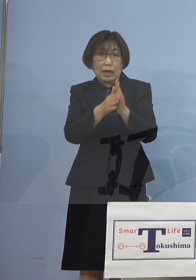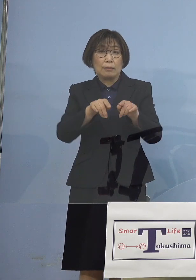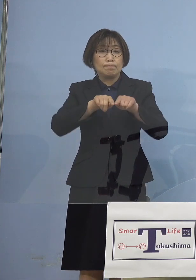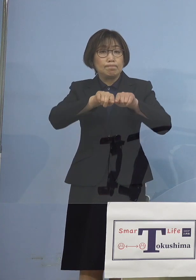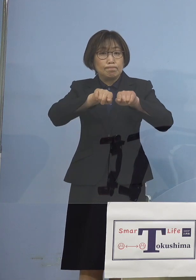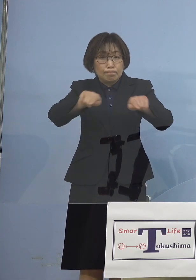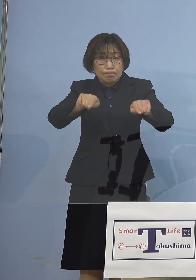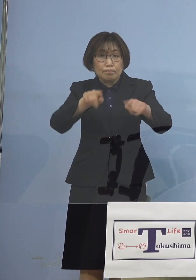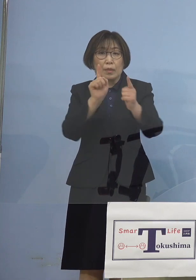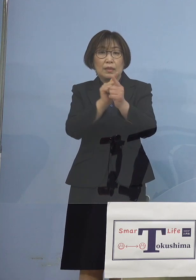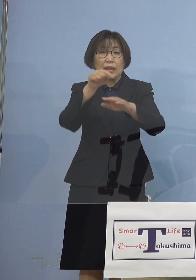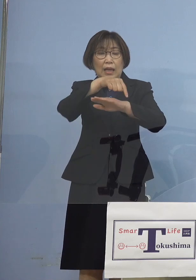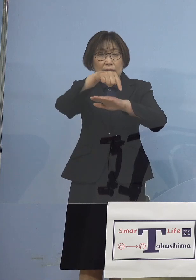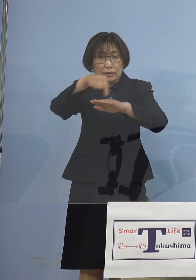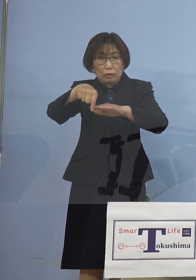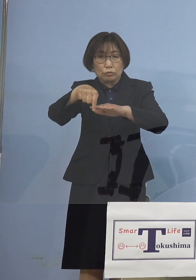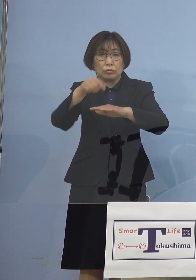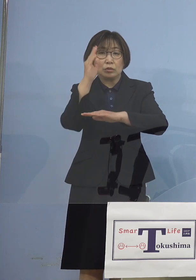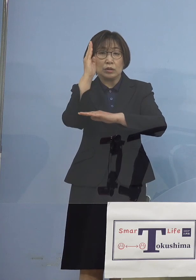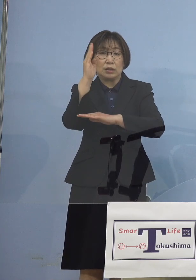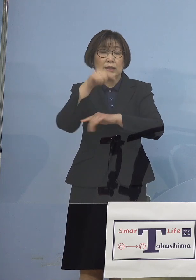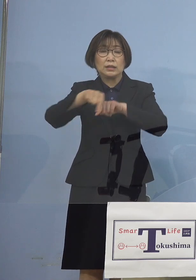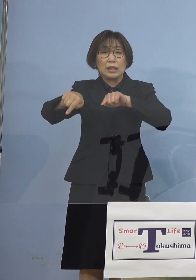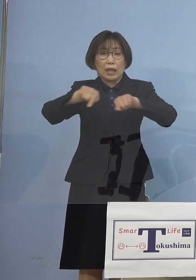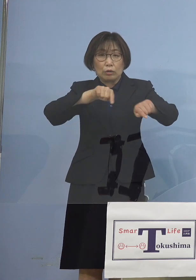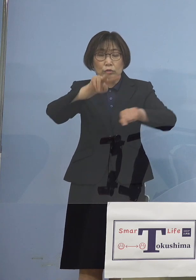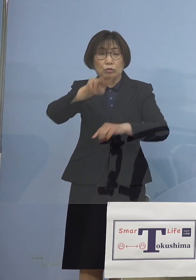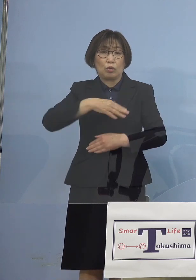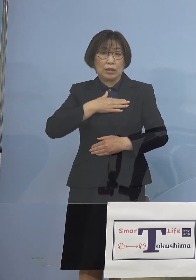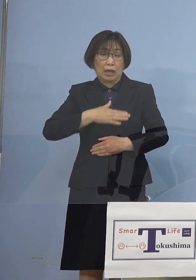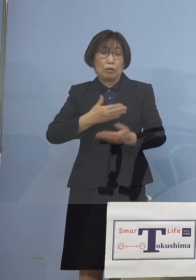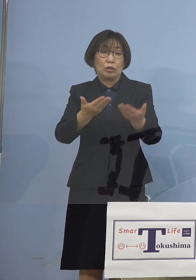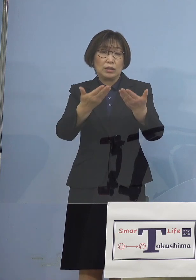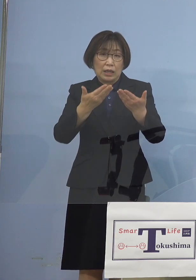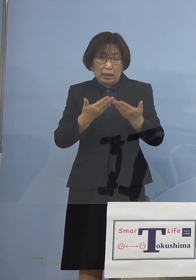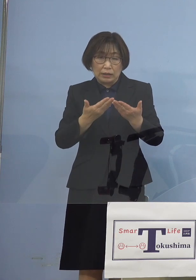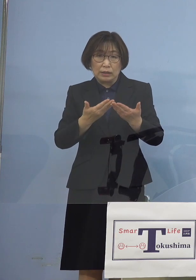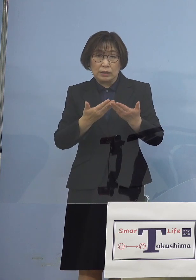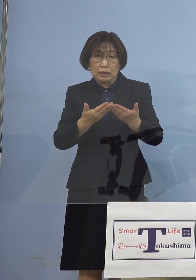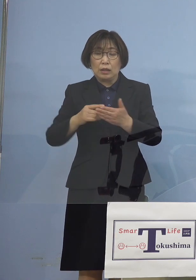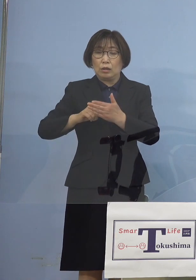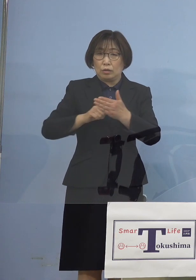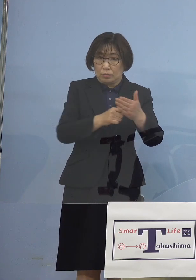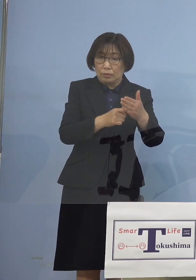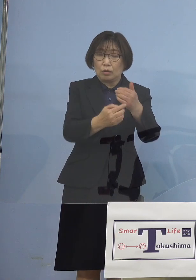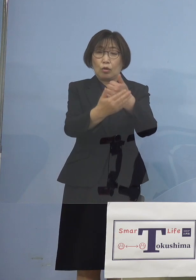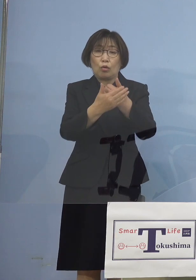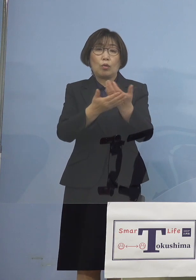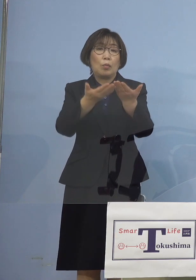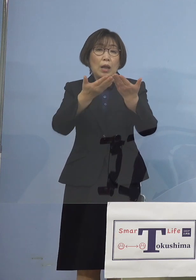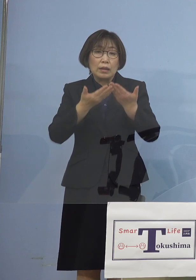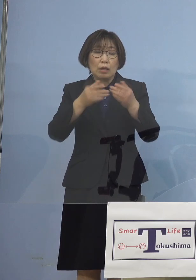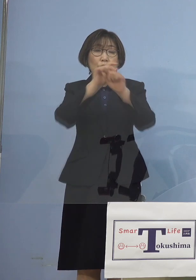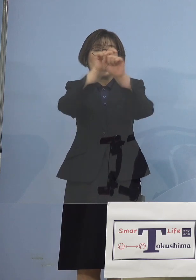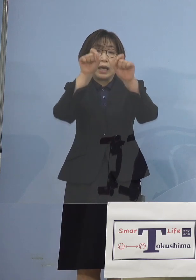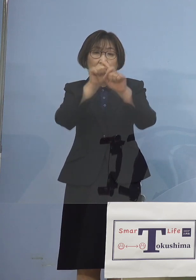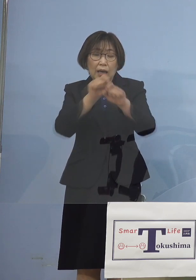ご理解をいただき 最大限のご協力これをいただいている こうした点が今回出ているものと